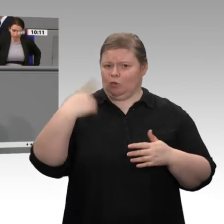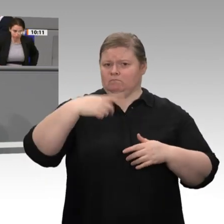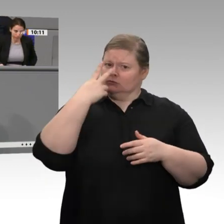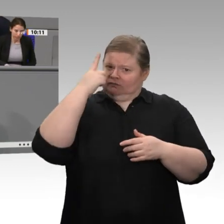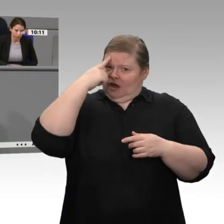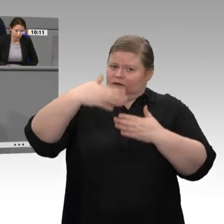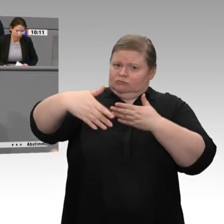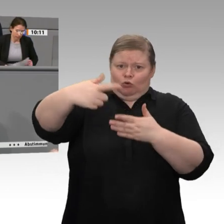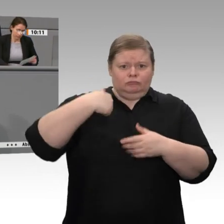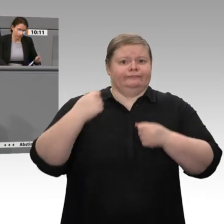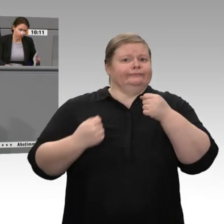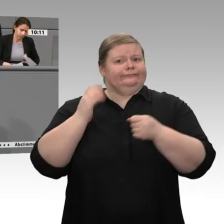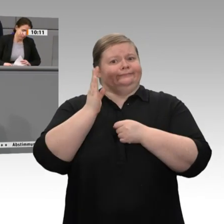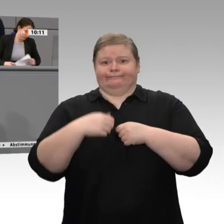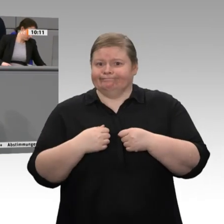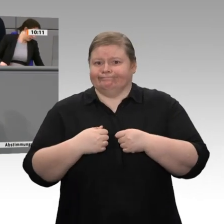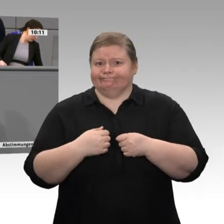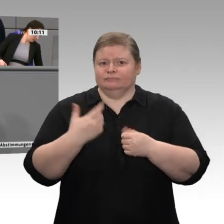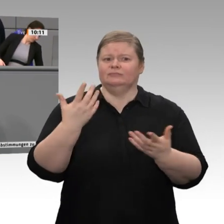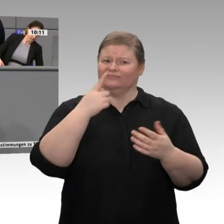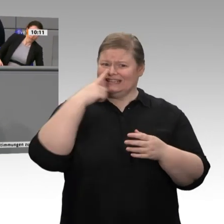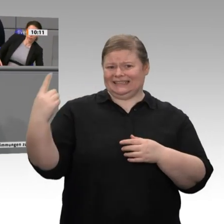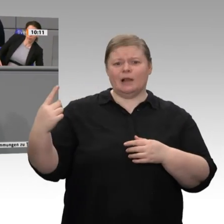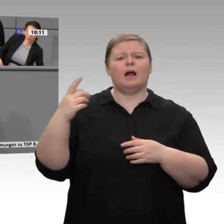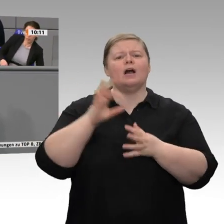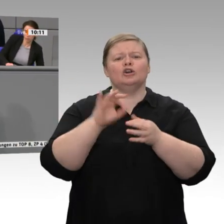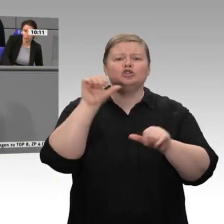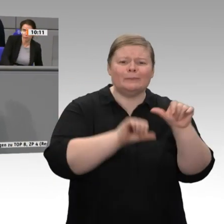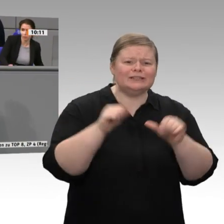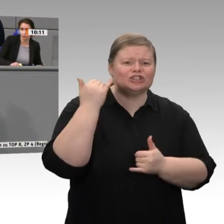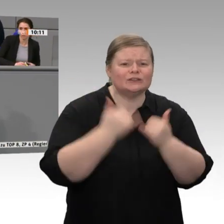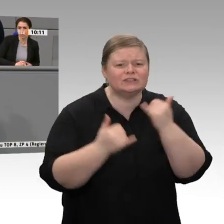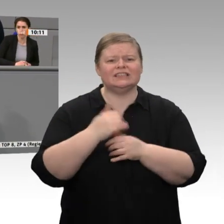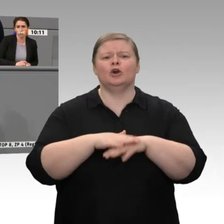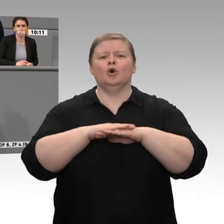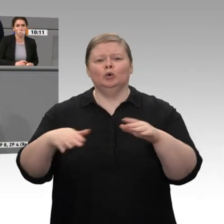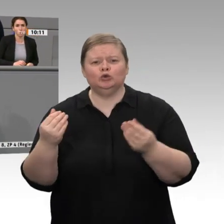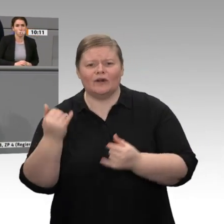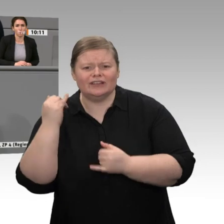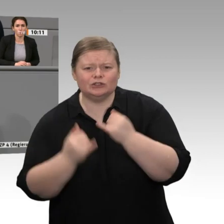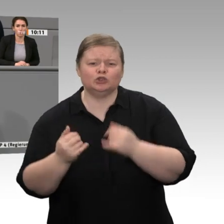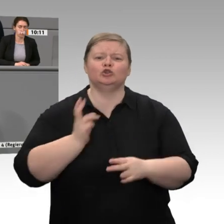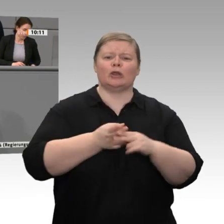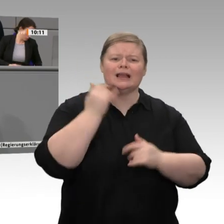dann brauchen wir erneuerbare Energien. - Wir kommen da momentan nicht vom Fleck, und dafür sind Sie als Wirtschaftsminister verantwortlich. Jetzt